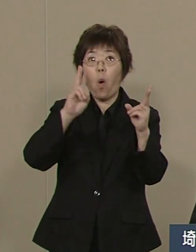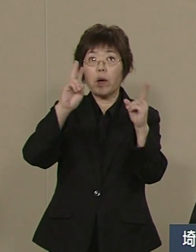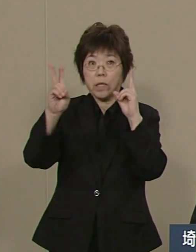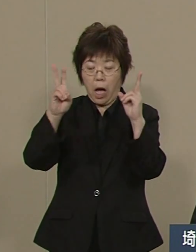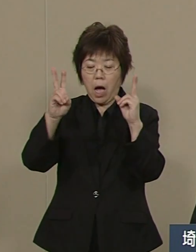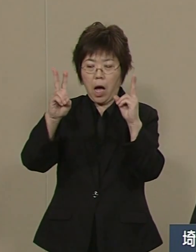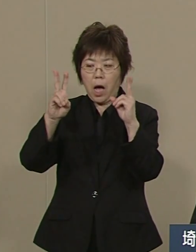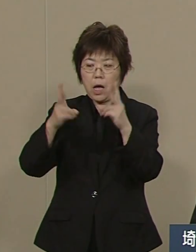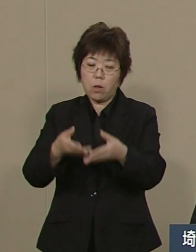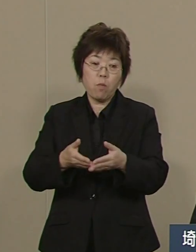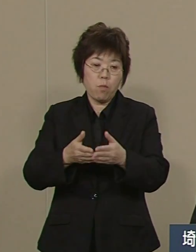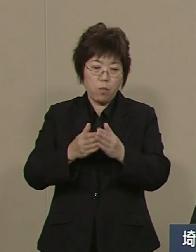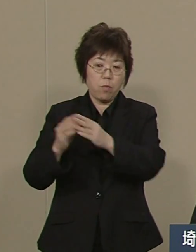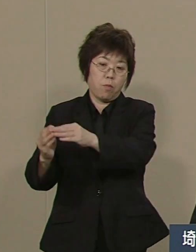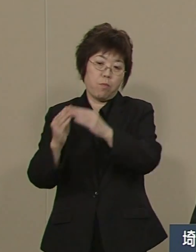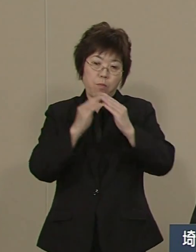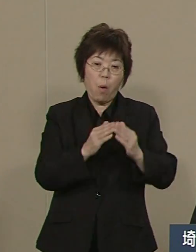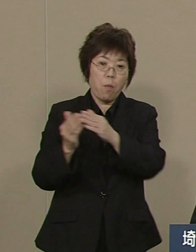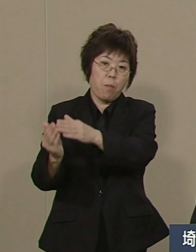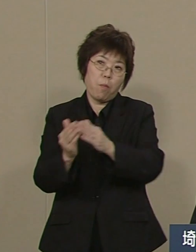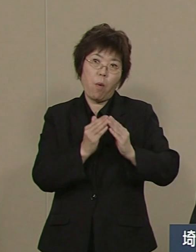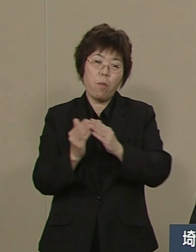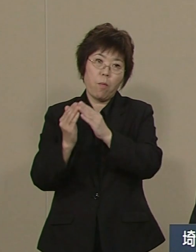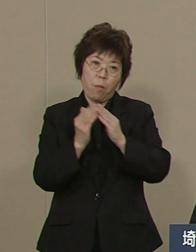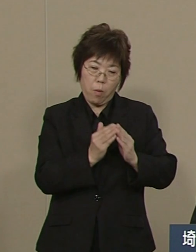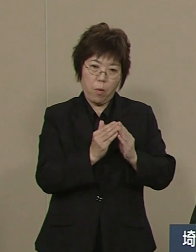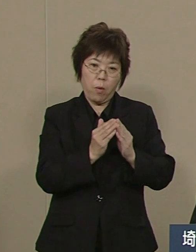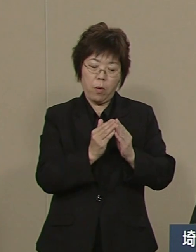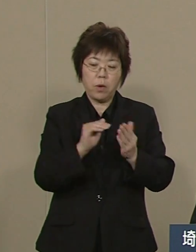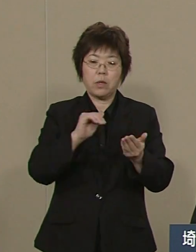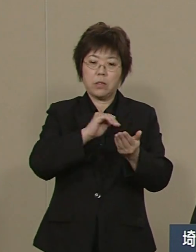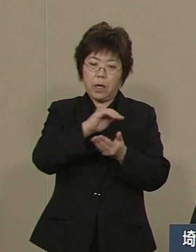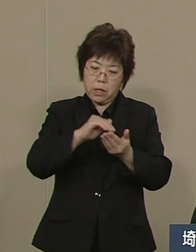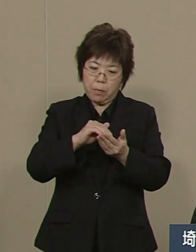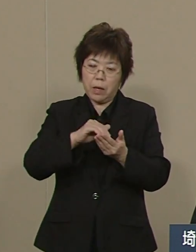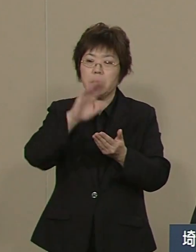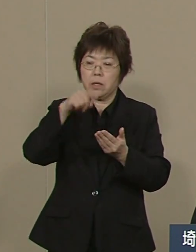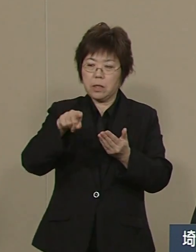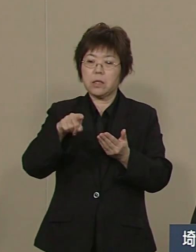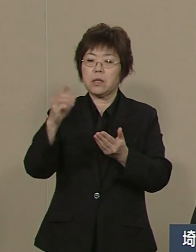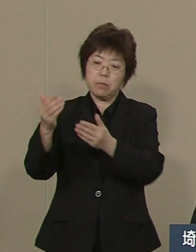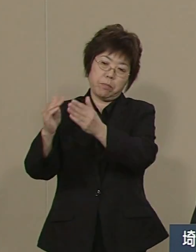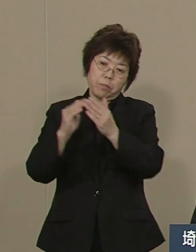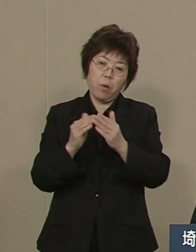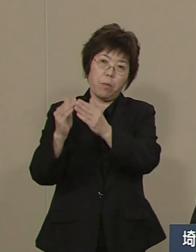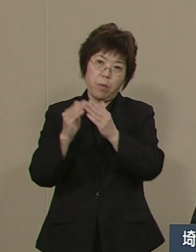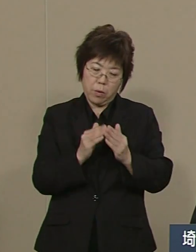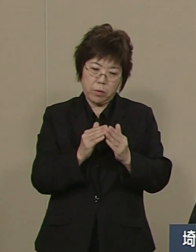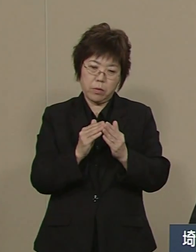1013社この直近の10年で 埼玉は神奈川の780を